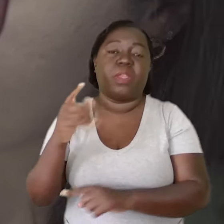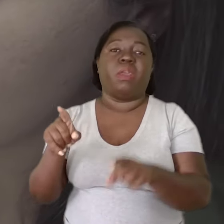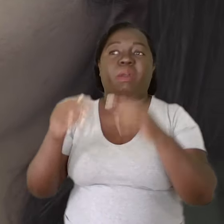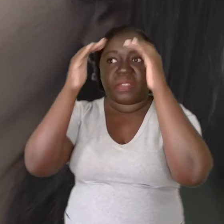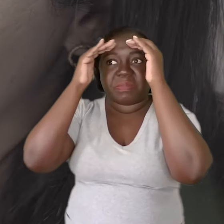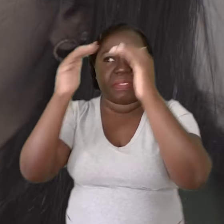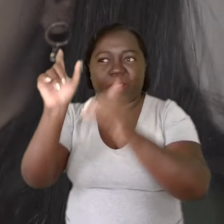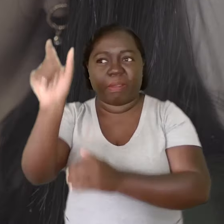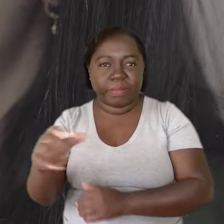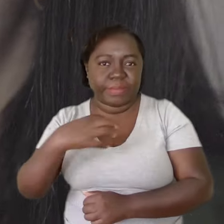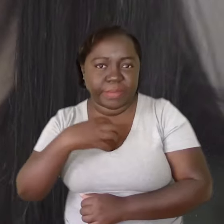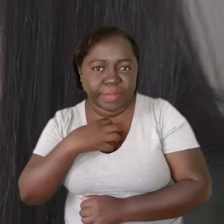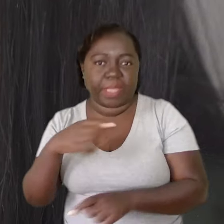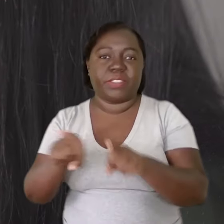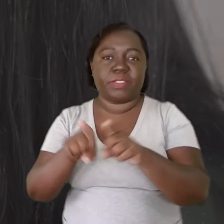respeitando o sentimento do outro,